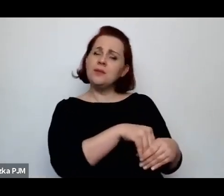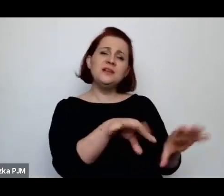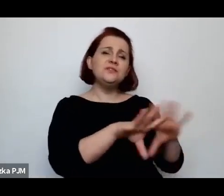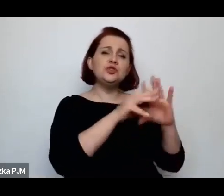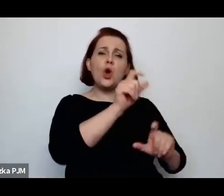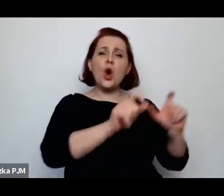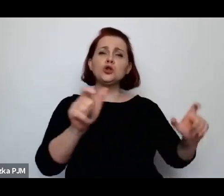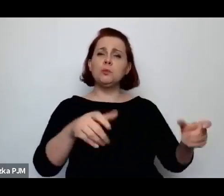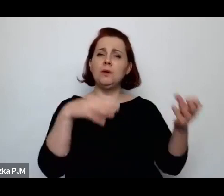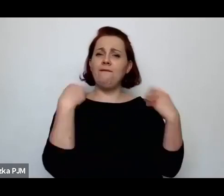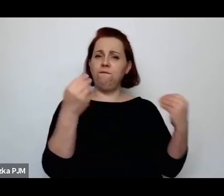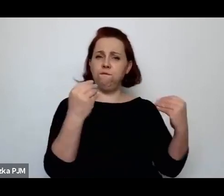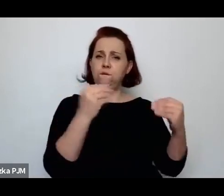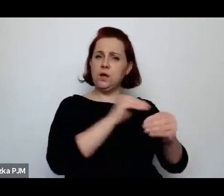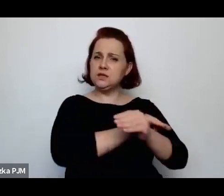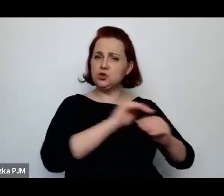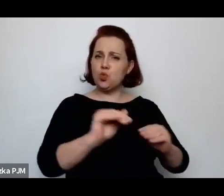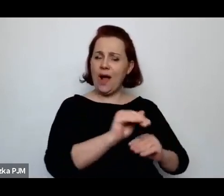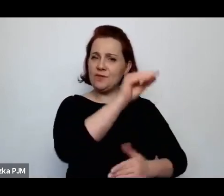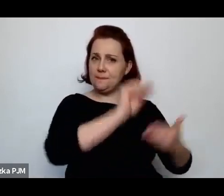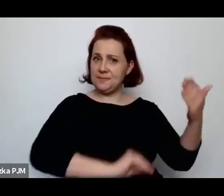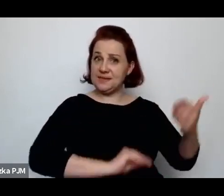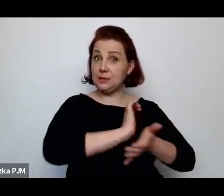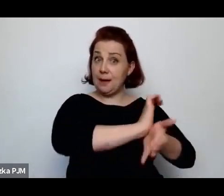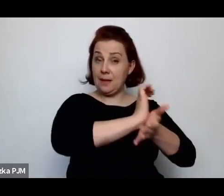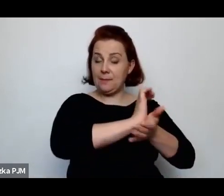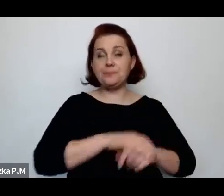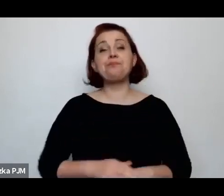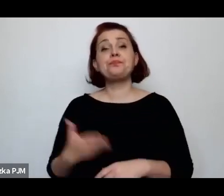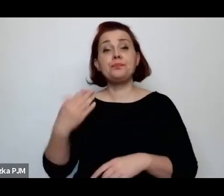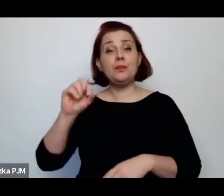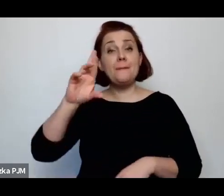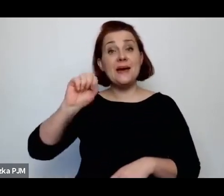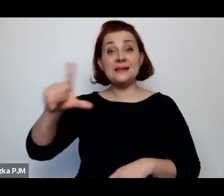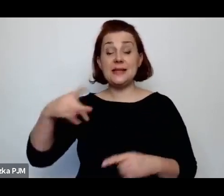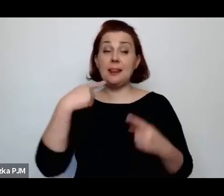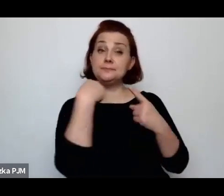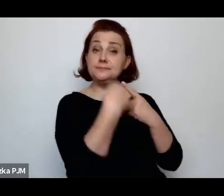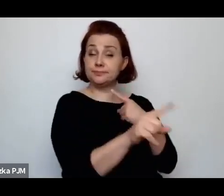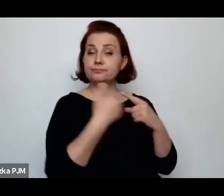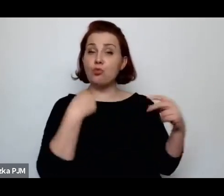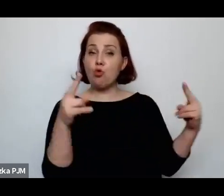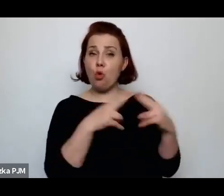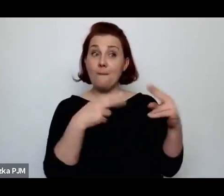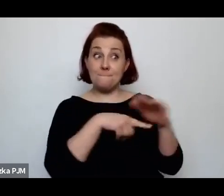Wanda Melcer napisała do Wiadomości Literackiej, dla której wówczas pracowała